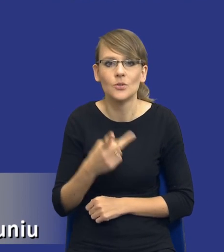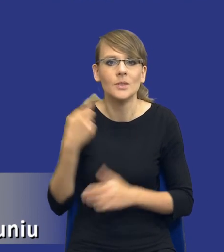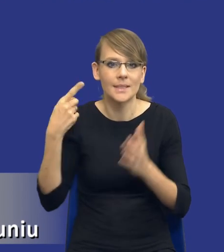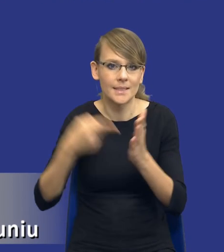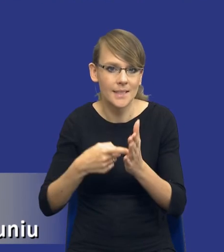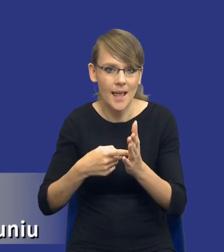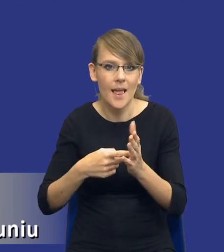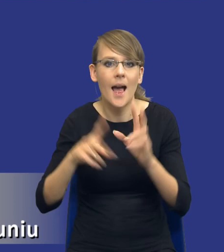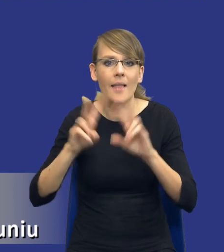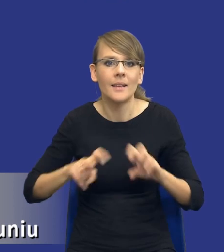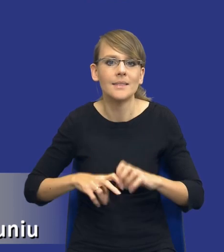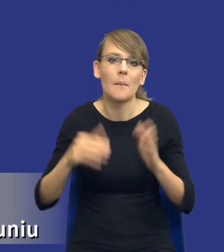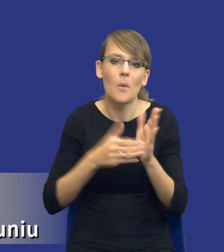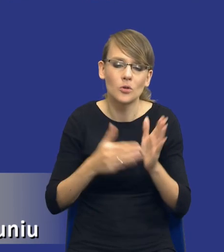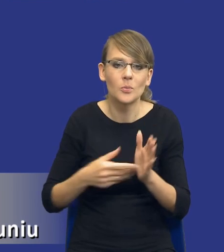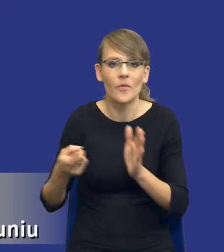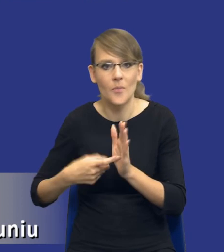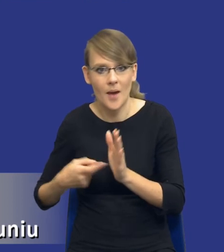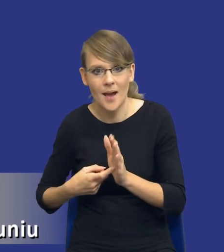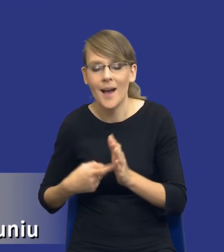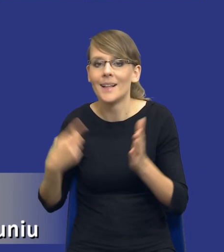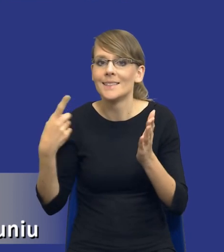analizy potrzeb i wymagań. Celem analizy potrzeb i wymagań jest